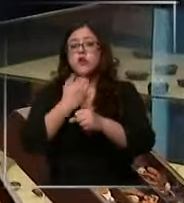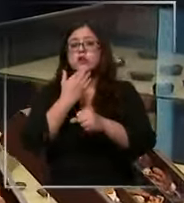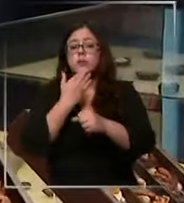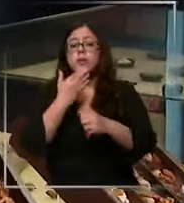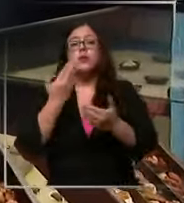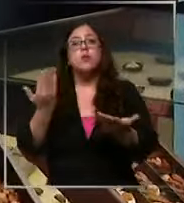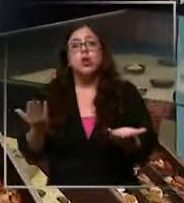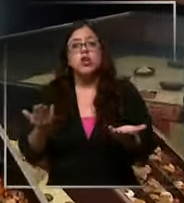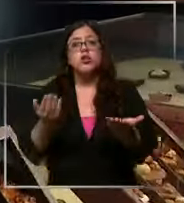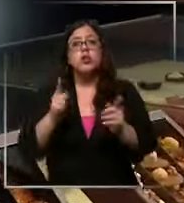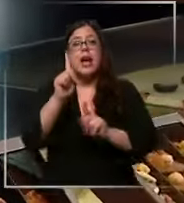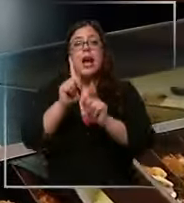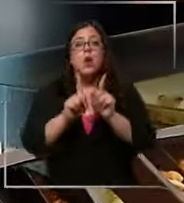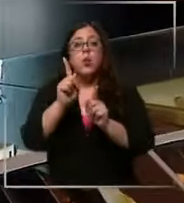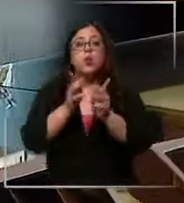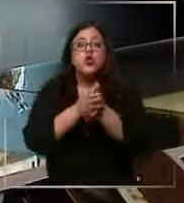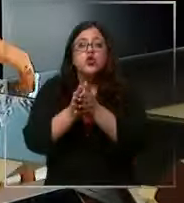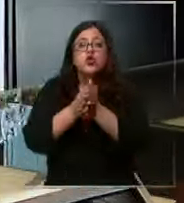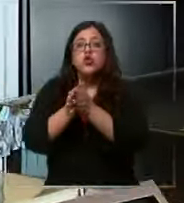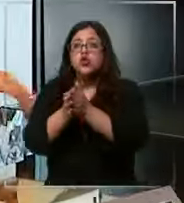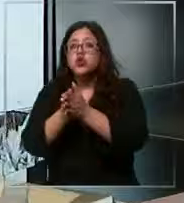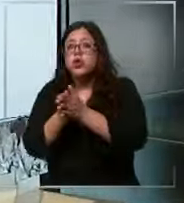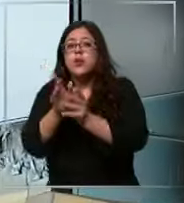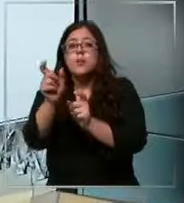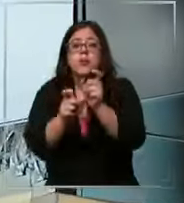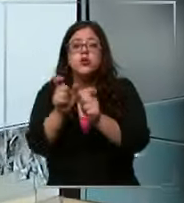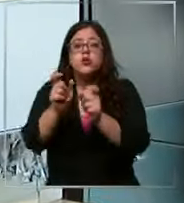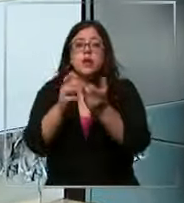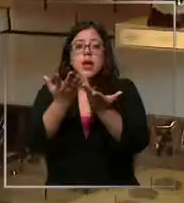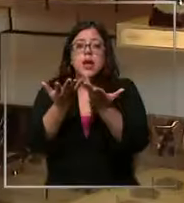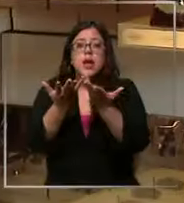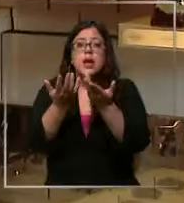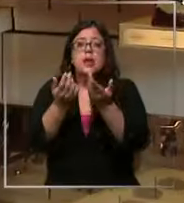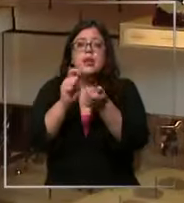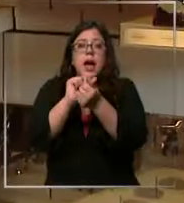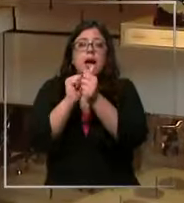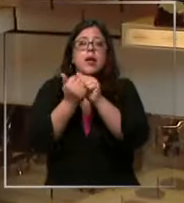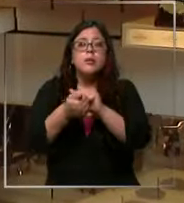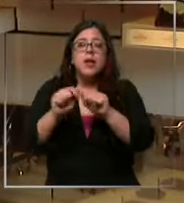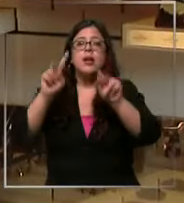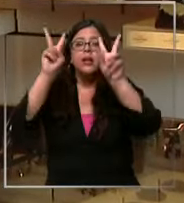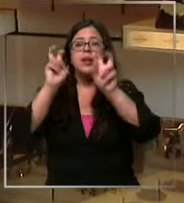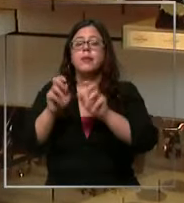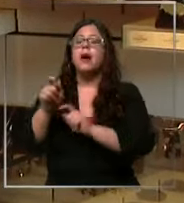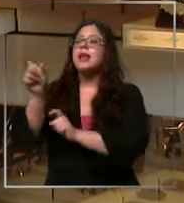hay chocolateros que ya piensan en adaptar sus márgenes de ganancia el ser humano es fanático